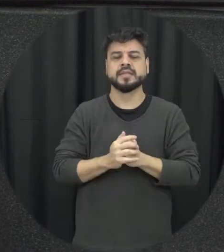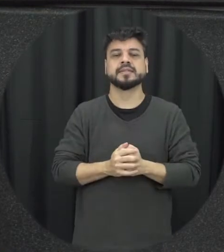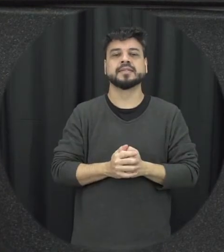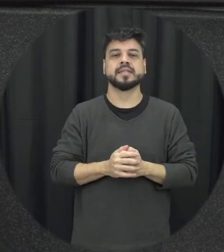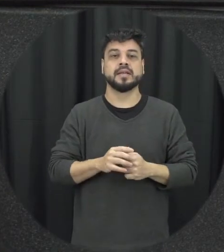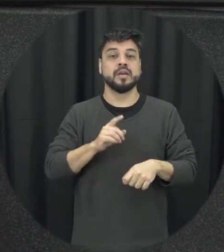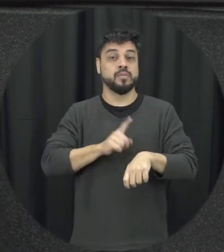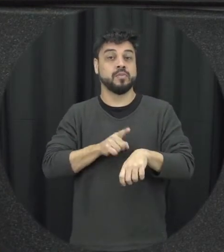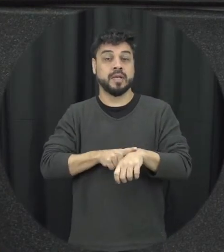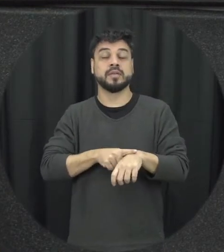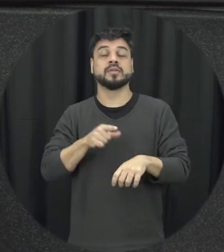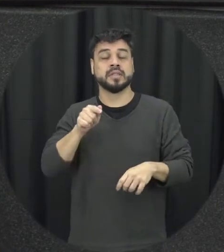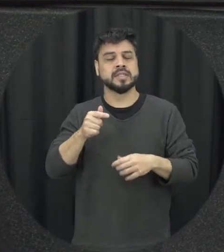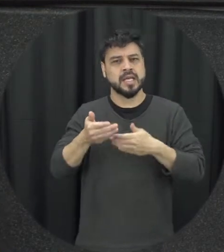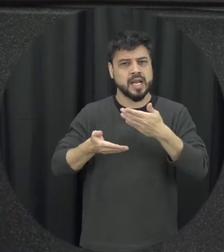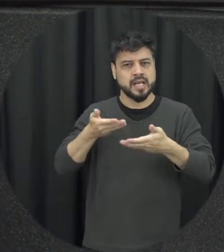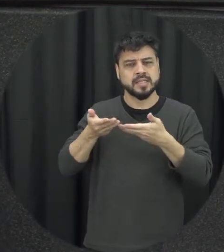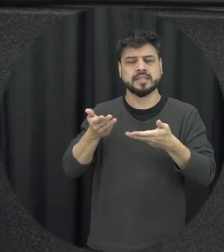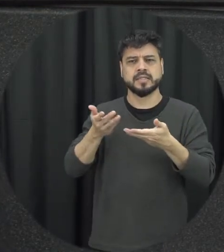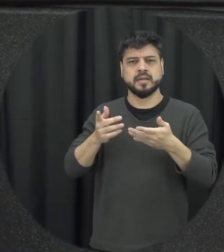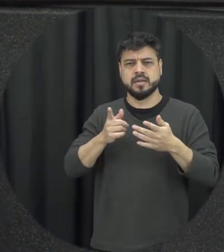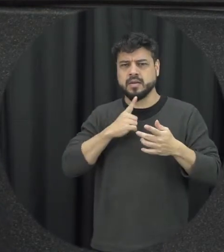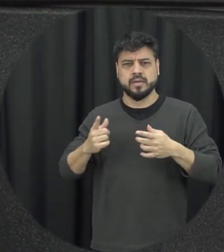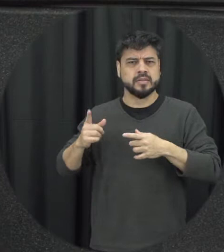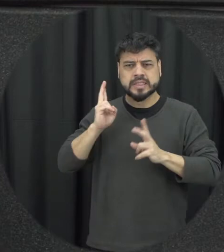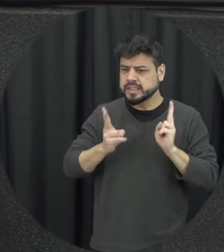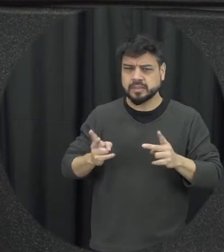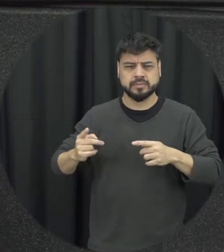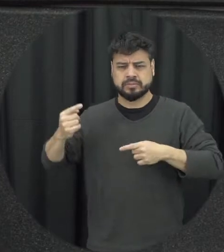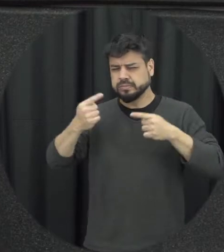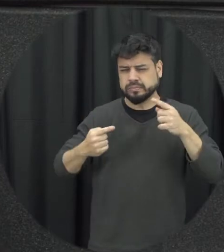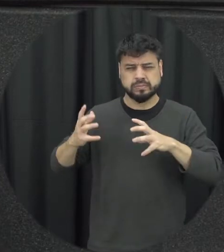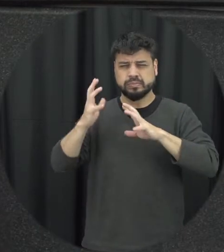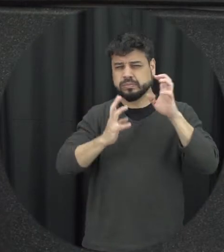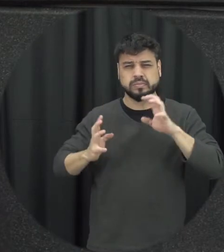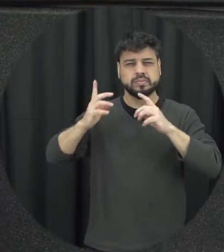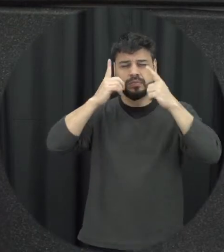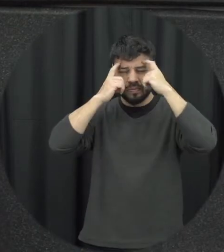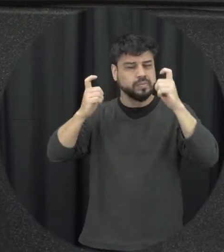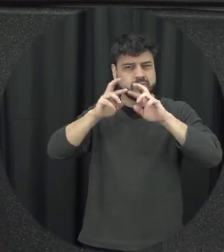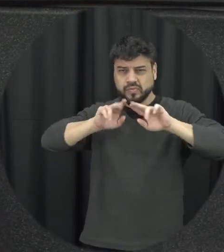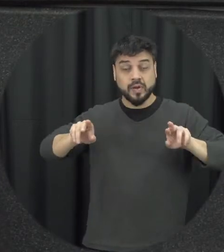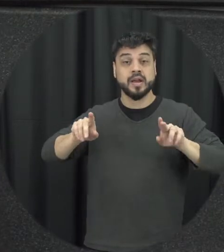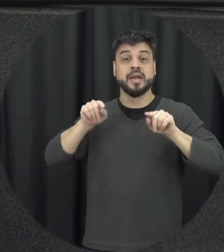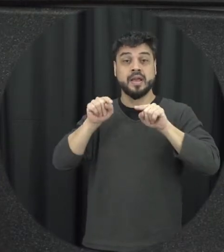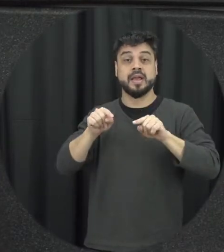relação da Lei dela vai sendo construída e desenvolvida é que a mulher ela vai se